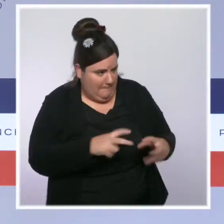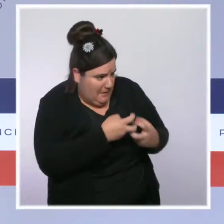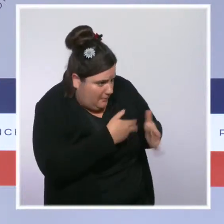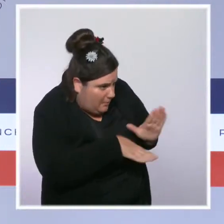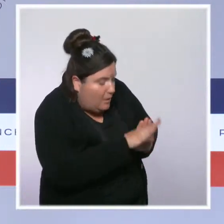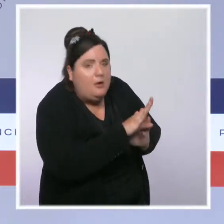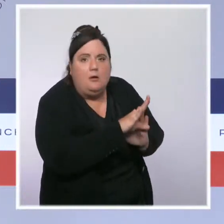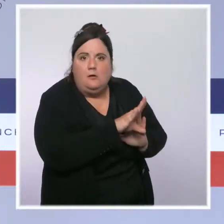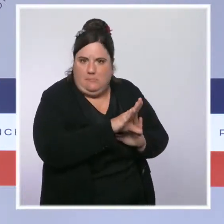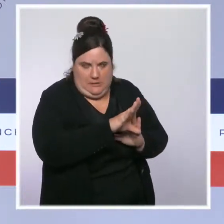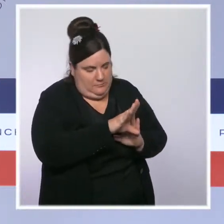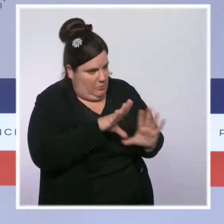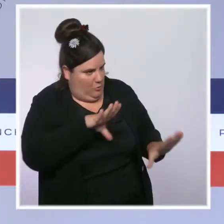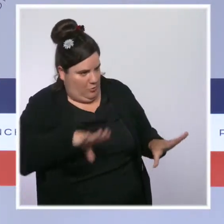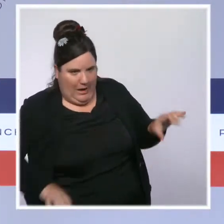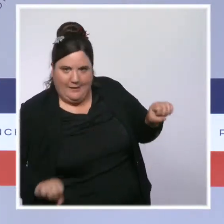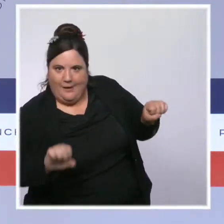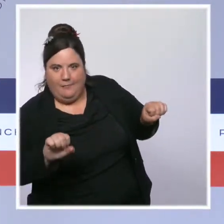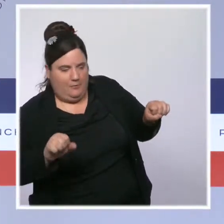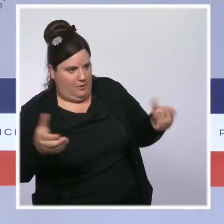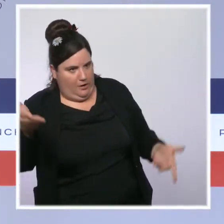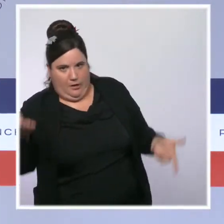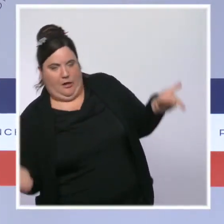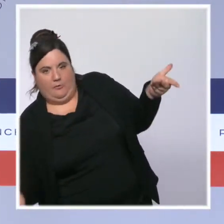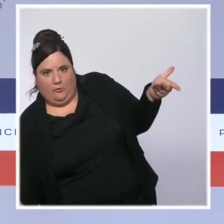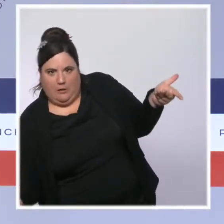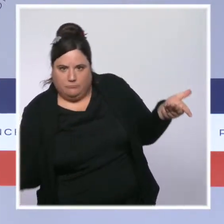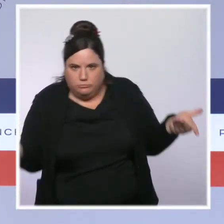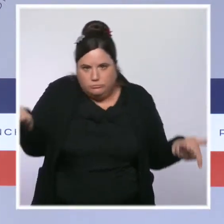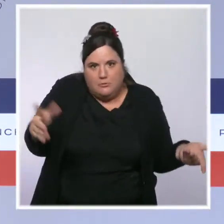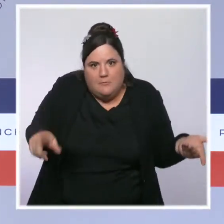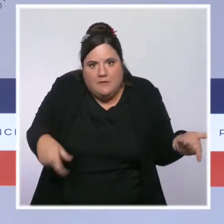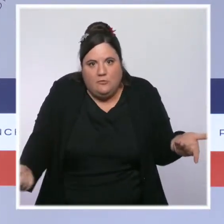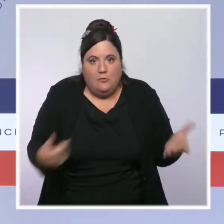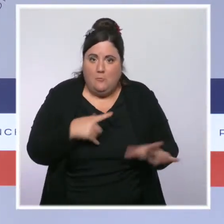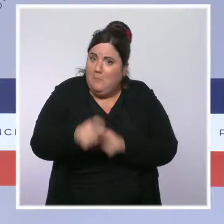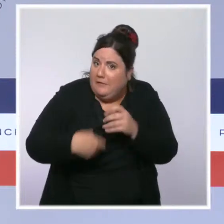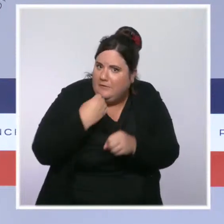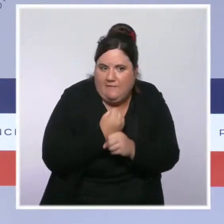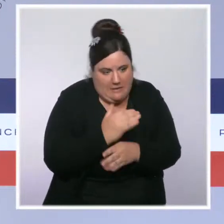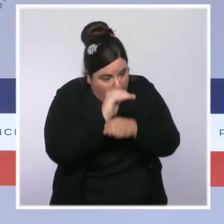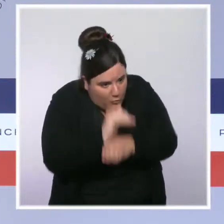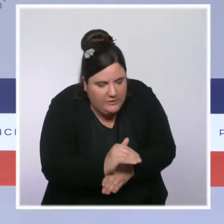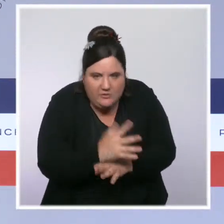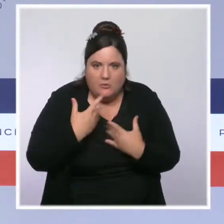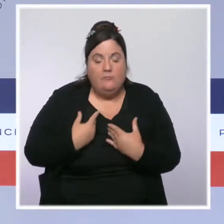cette inflation, encore une fois dans une logique de préservation du pouvoir d'achat de ceux qui travaillent. Et donc cette règle a vocation à s'appliquer.